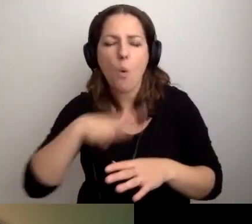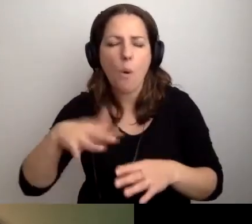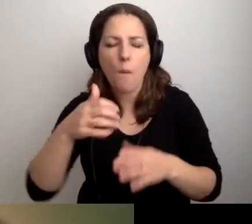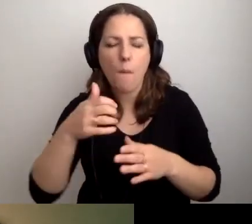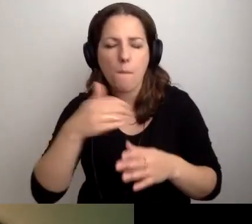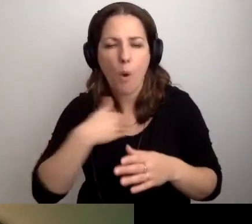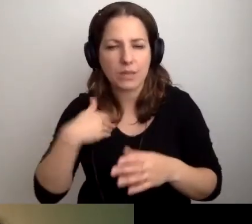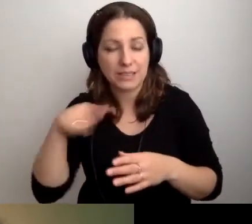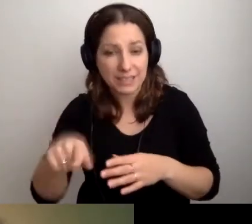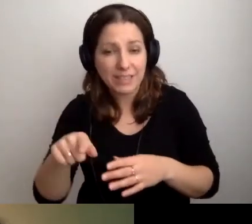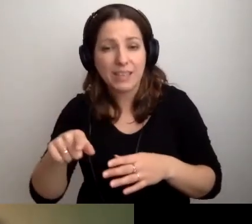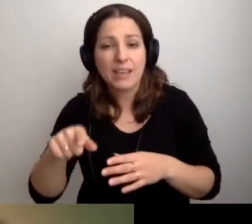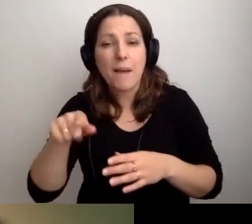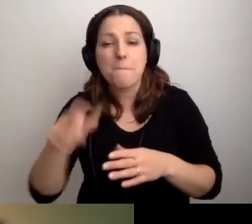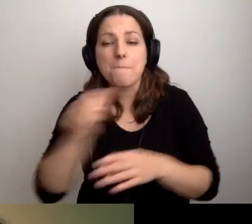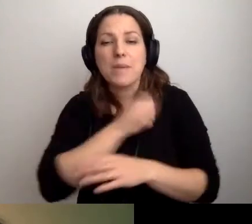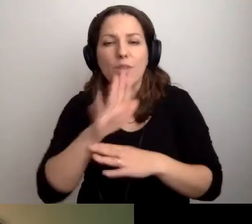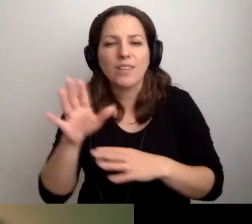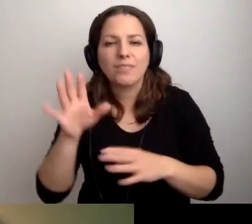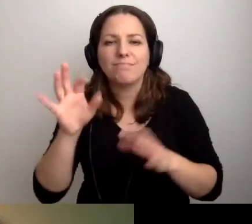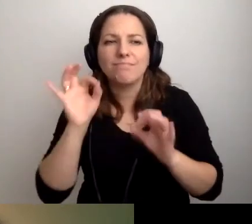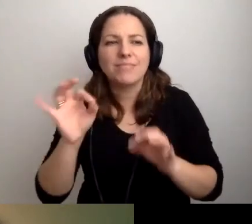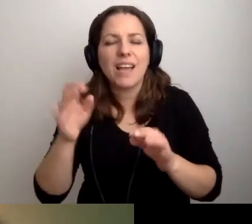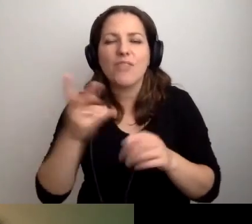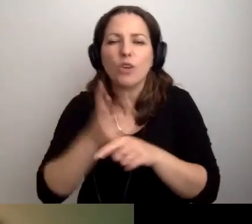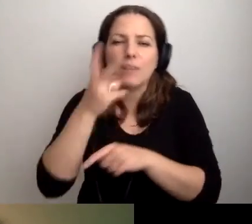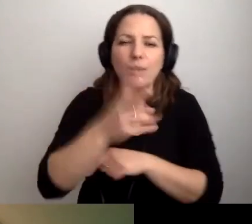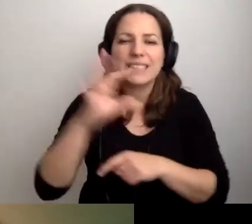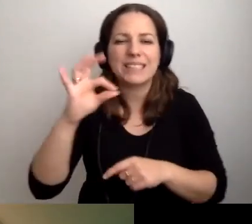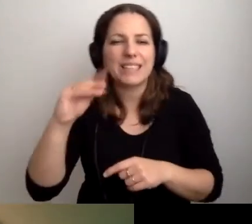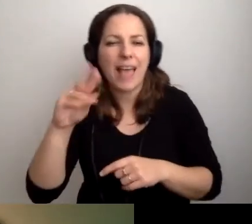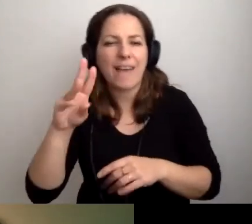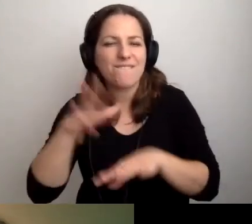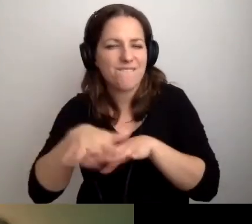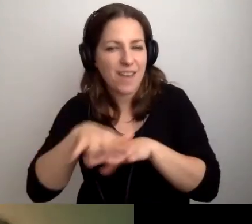W bibliotekach jest bardzo fajny ferment dostępnościowy. Pomyślimy o tym.